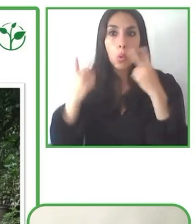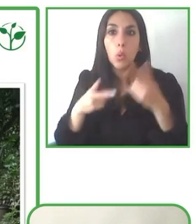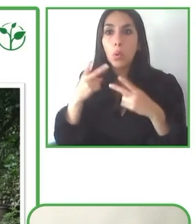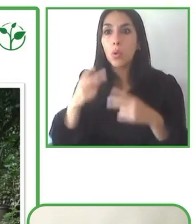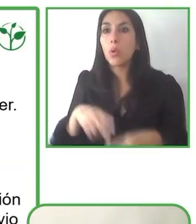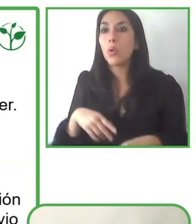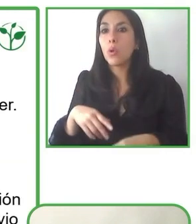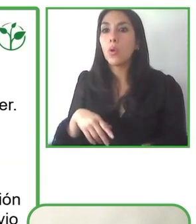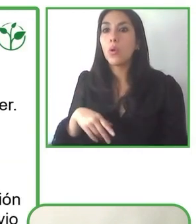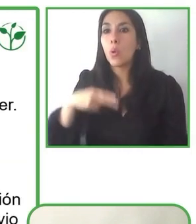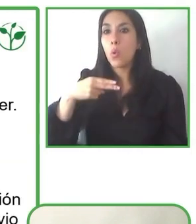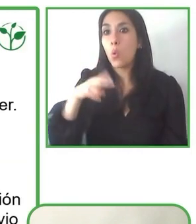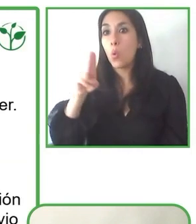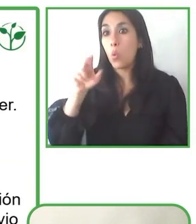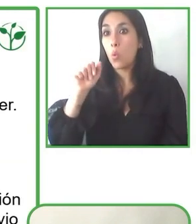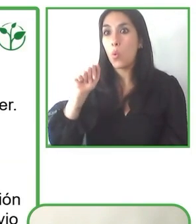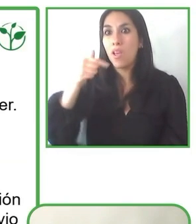Bueno. Jesús, muchas gracias por tu pregunta.